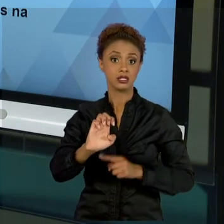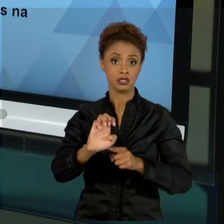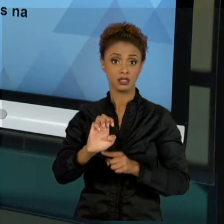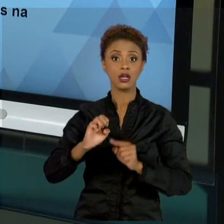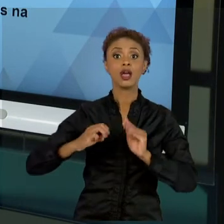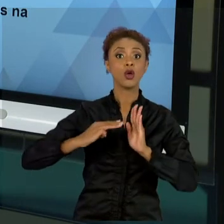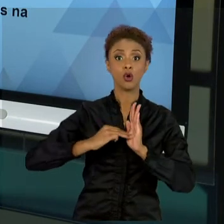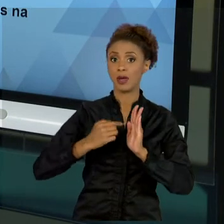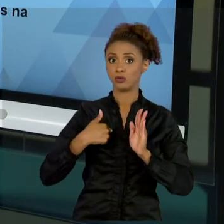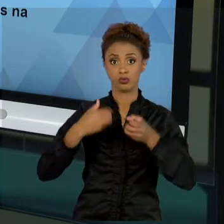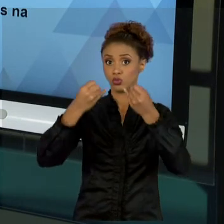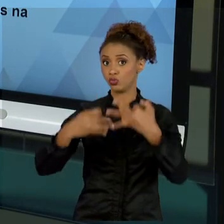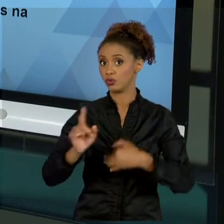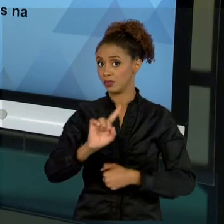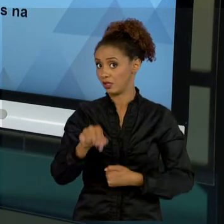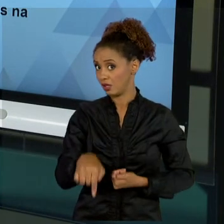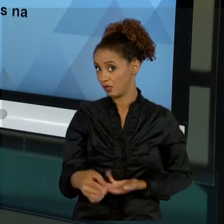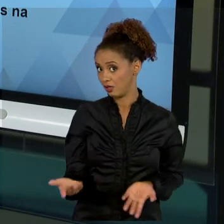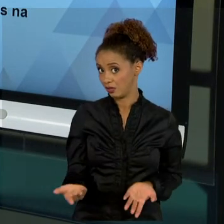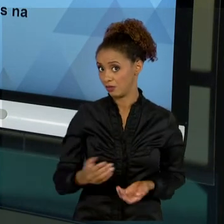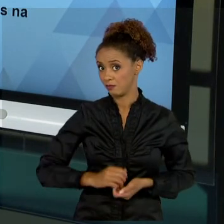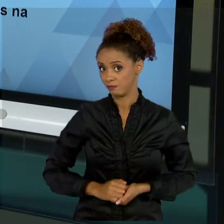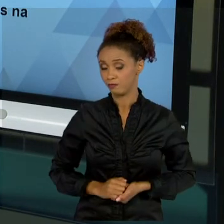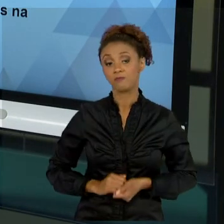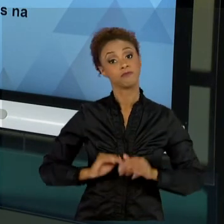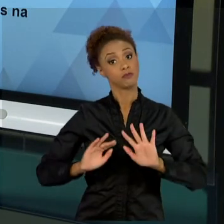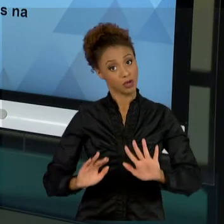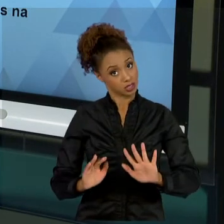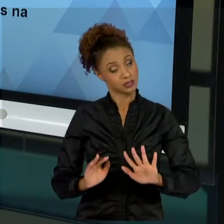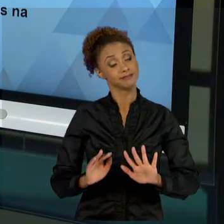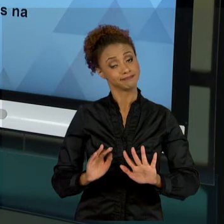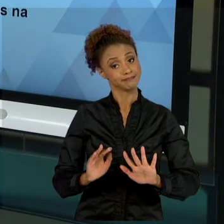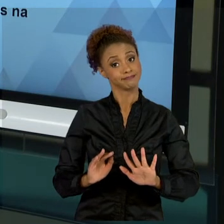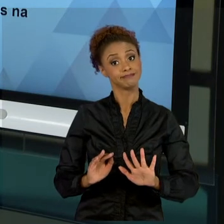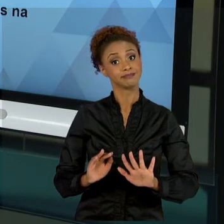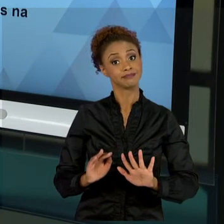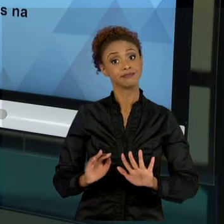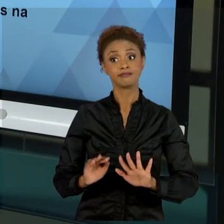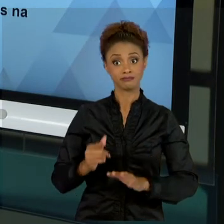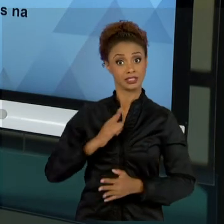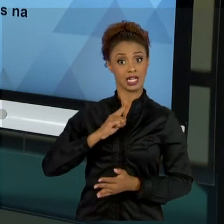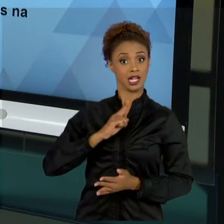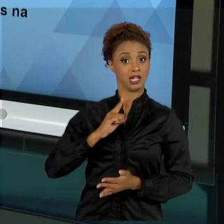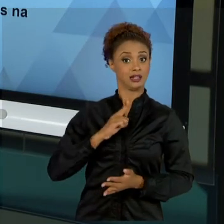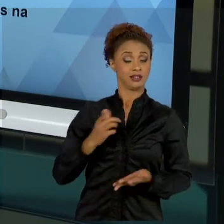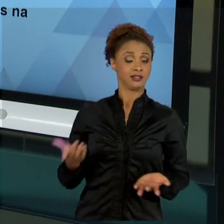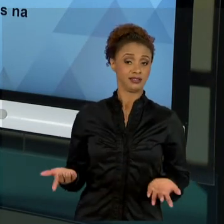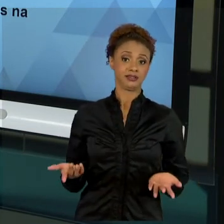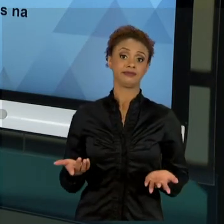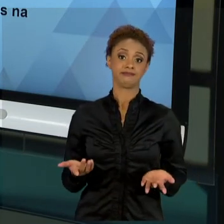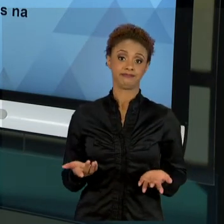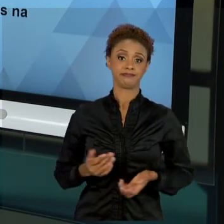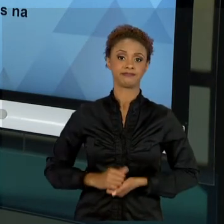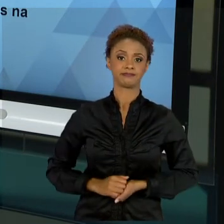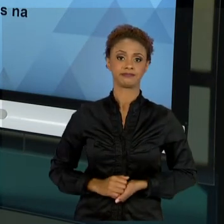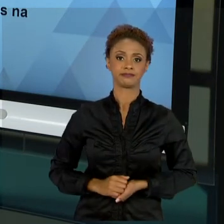NAS AULAS AQUI, MAS NÃO POR ISSO ELE DEIXA DE EXISTIR. "POXA, PROFESSOR, O SENHOR NÃO ABORDOU